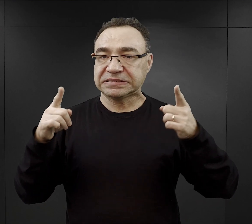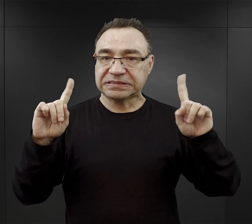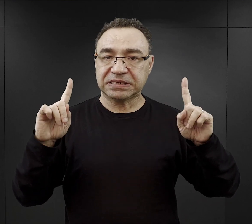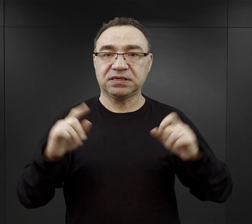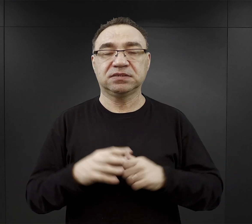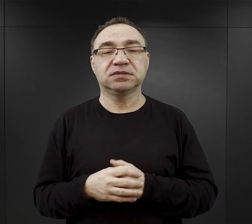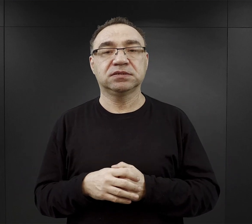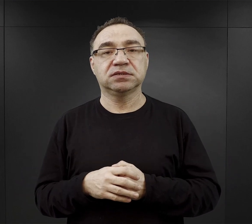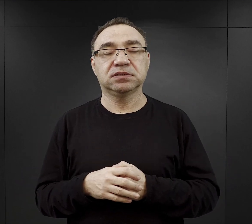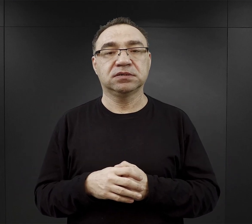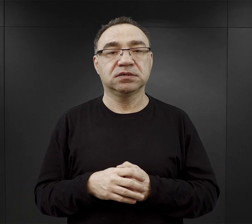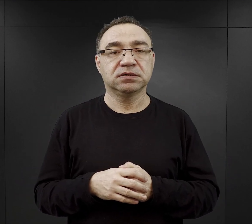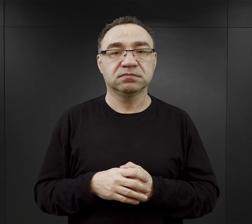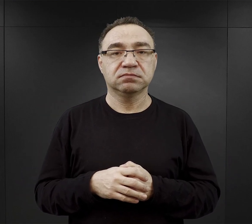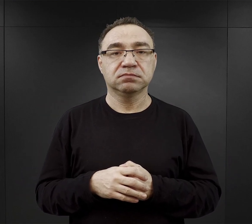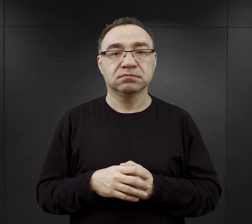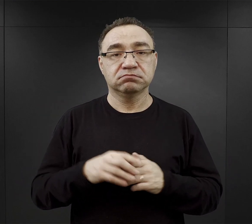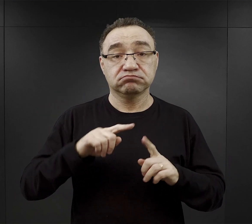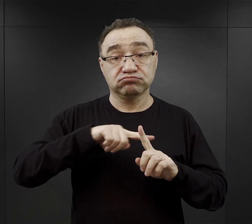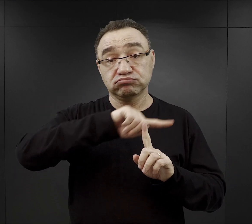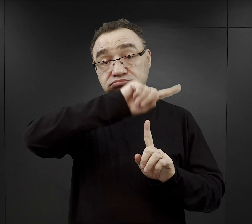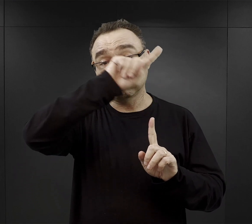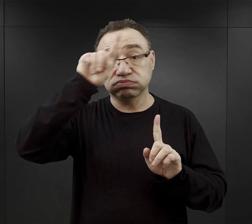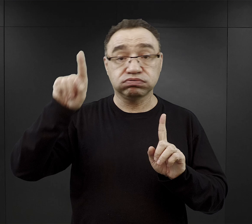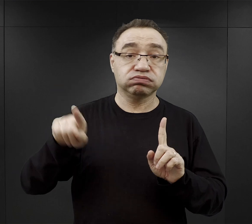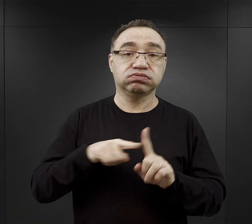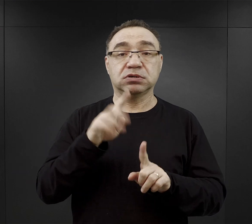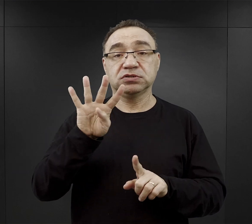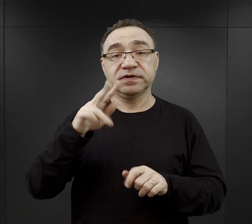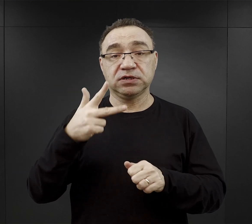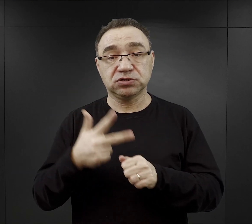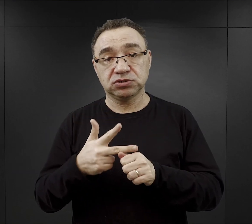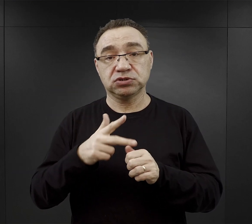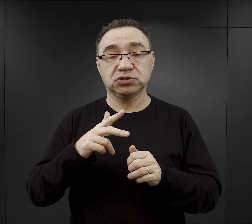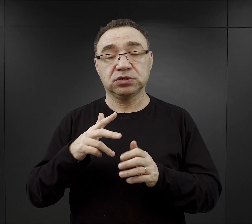no i trwała ona do 4.30 – 5.30 następnego dnia.